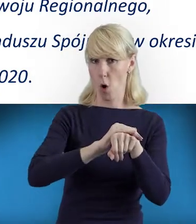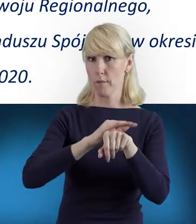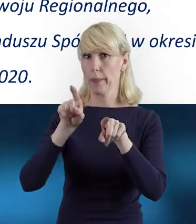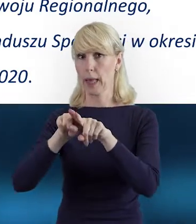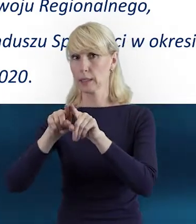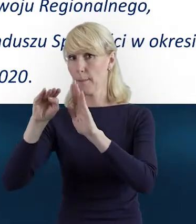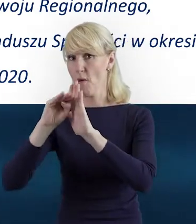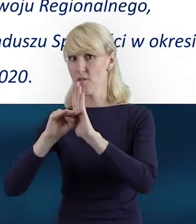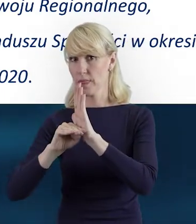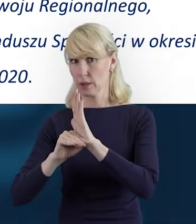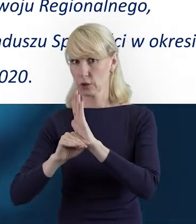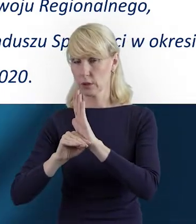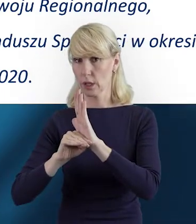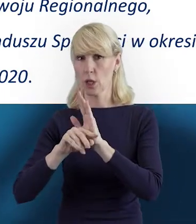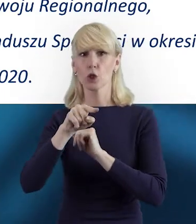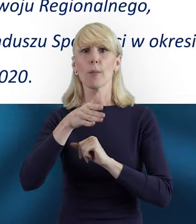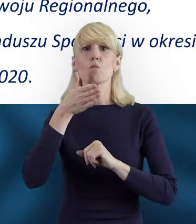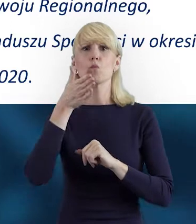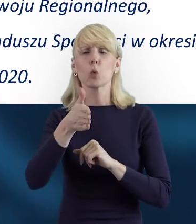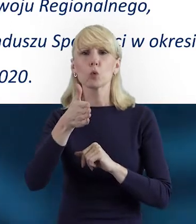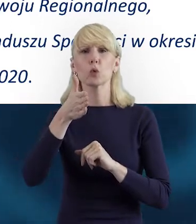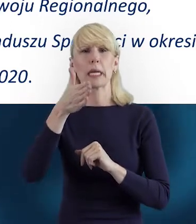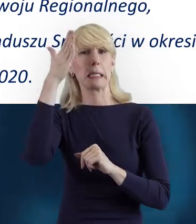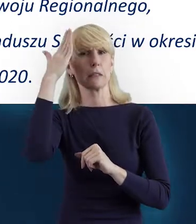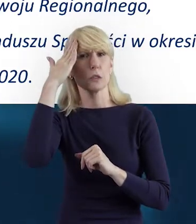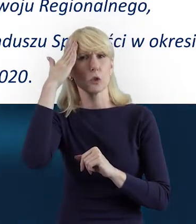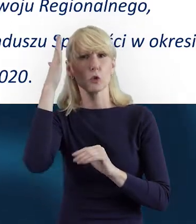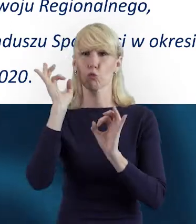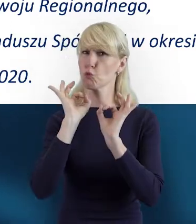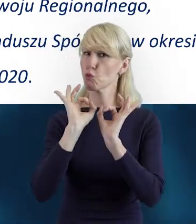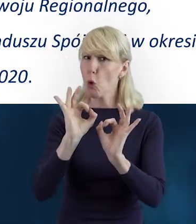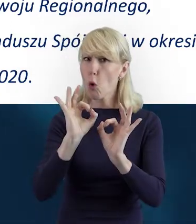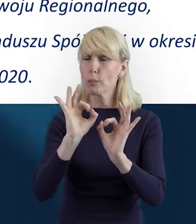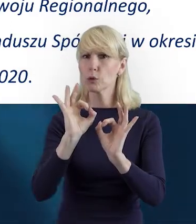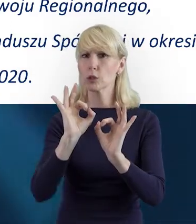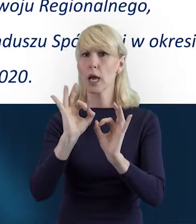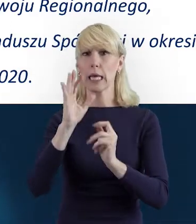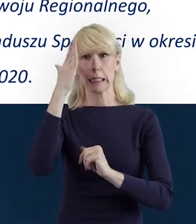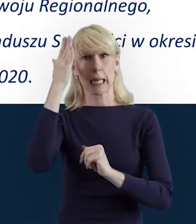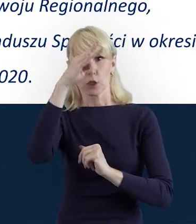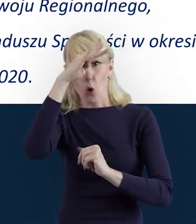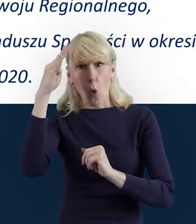Po to, żeby dobrze ugruntować sobie tę wiedzę teoretyczną, żeby wiedzieć, jak poruszać się